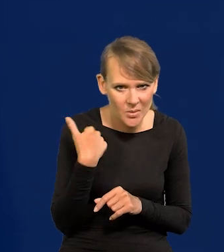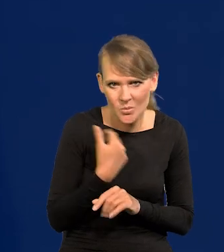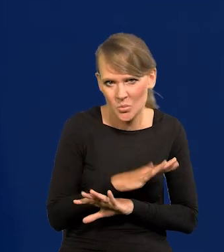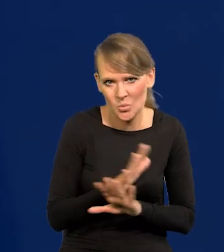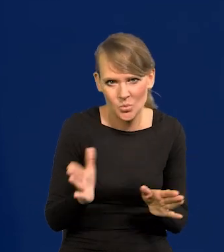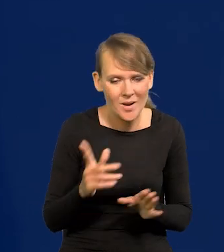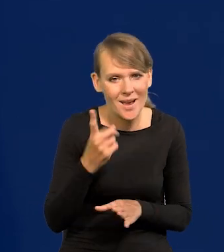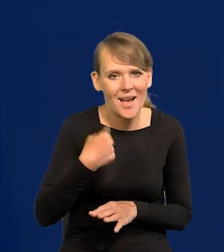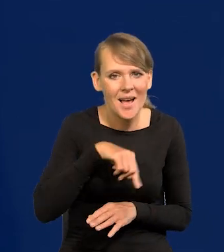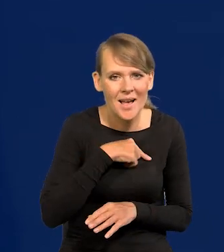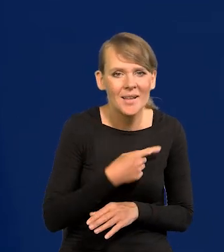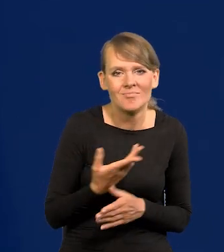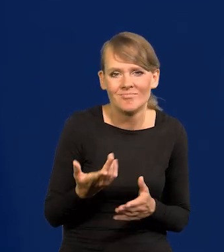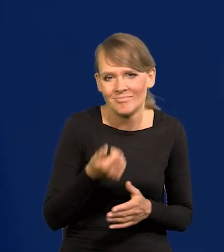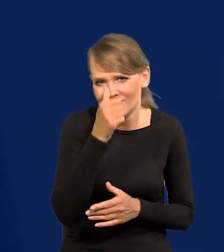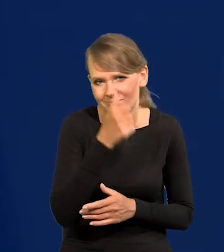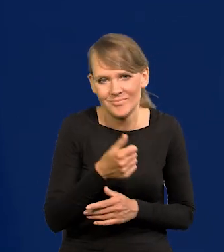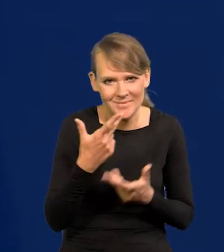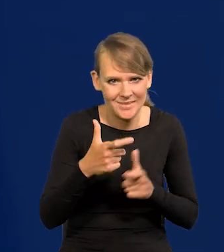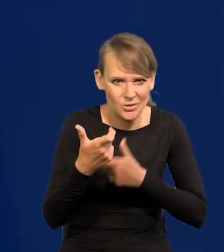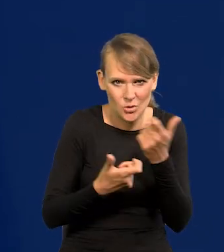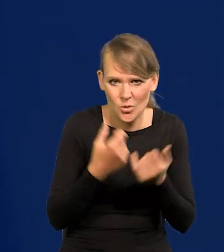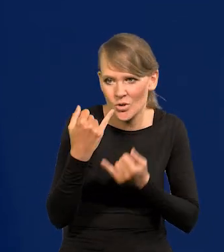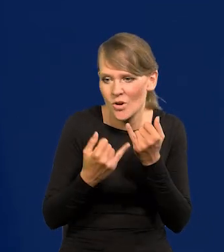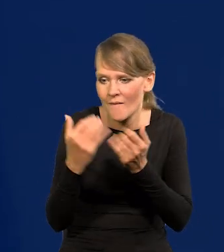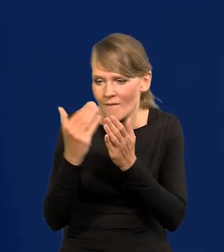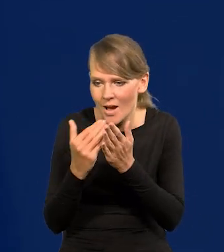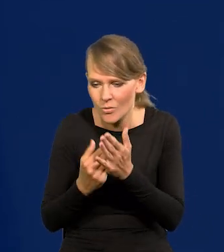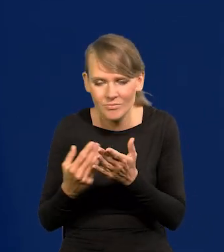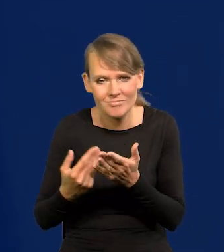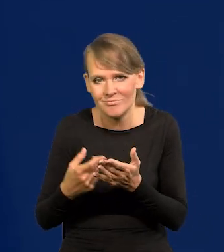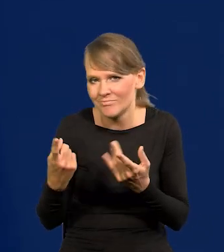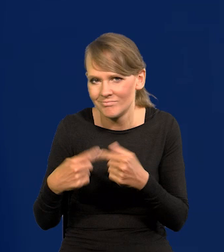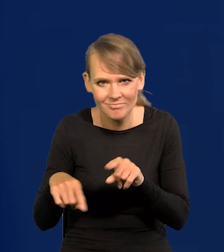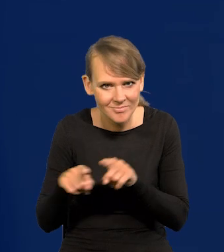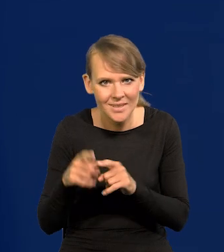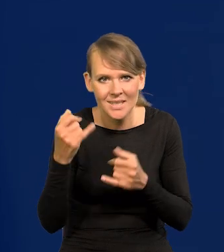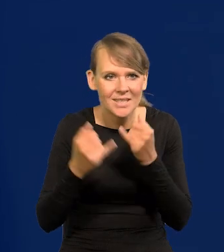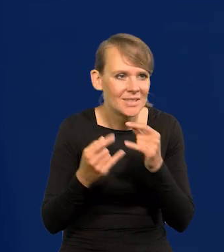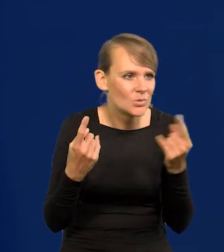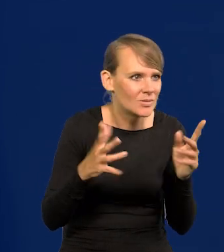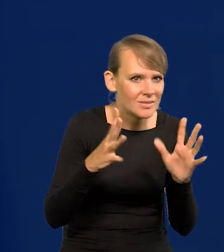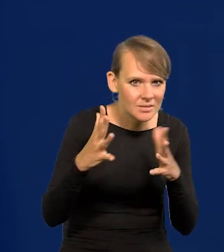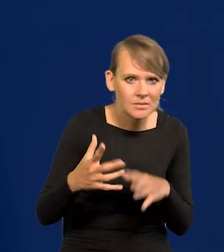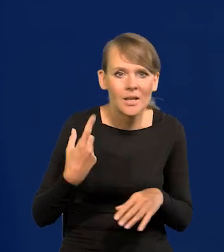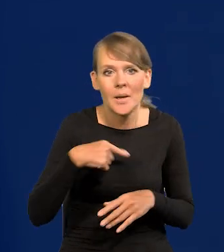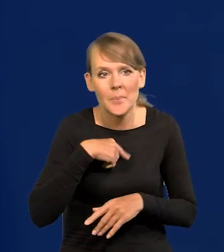Ale my pochopnie nic nie zrobimy. Jeśli nie będą spełnione warunki, jeśli sytuacja nie będzie na to wskazywać, to tego nie zrobimy.